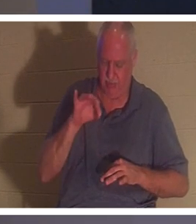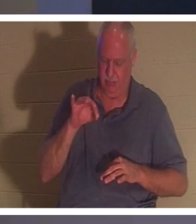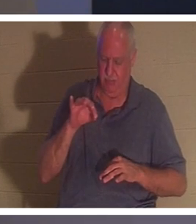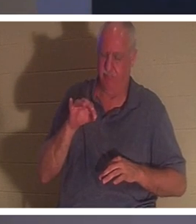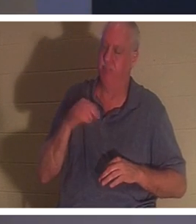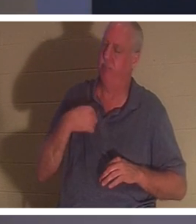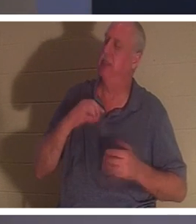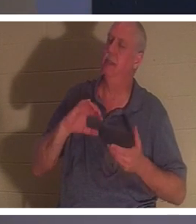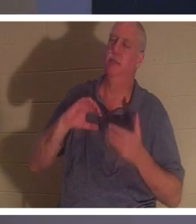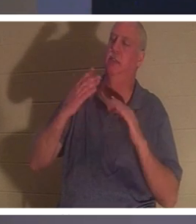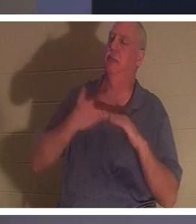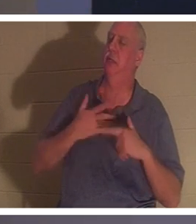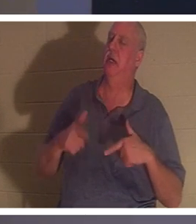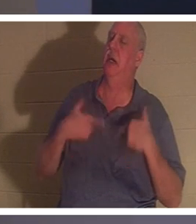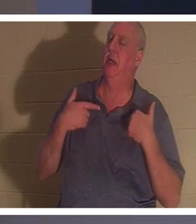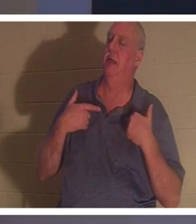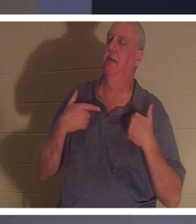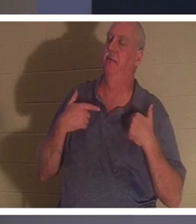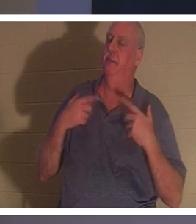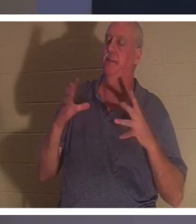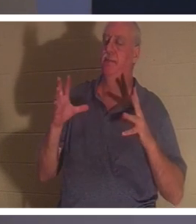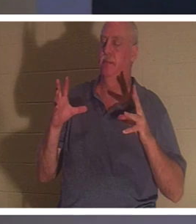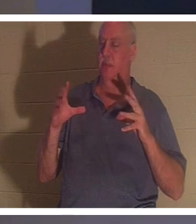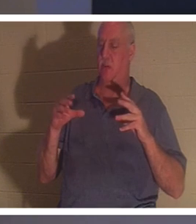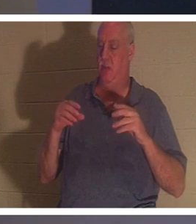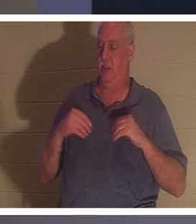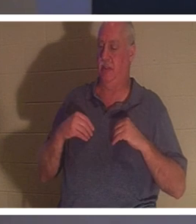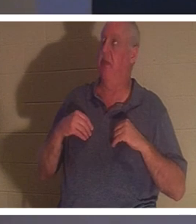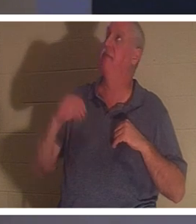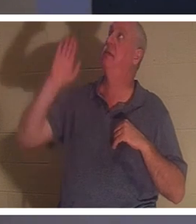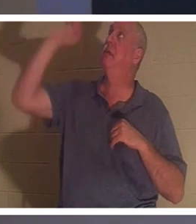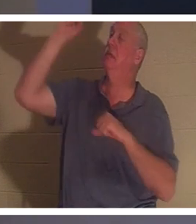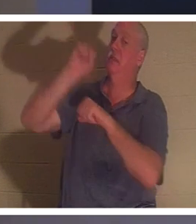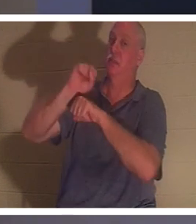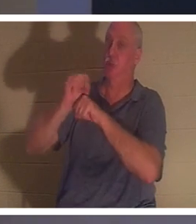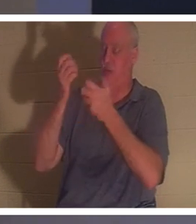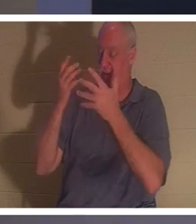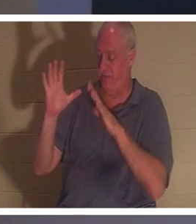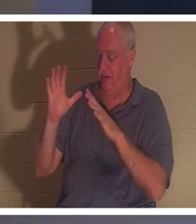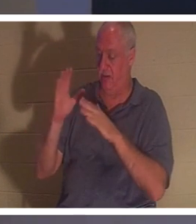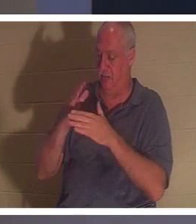und er erhält das vollendete Werk dessen, was Jesus vollbracht hat. Er starb nicht den Tod